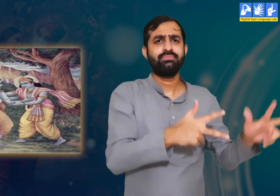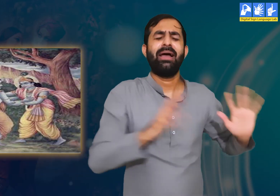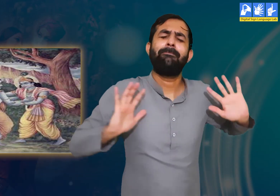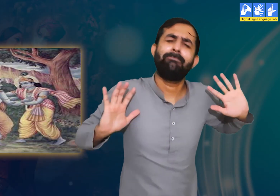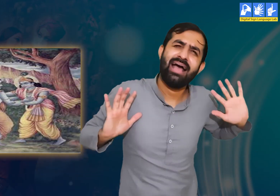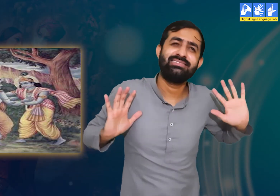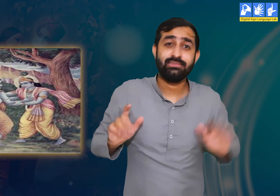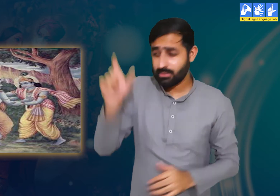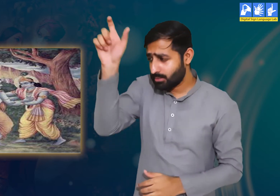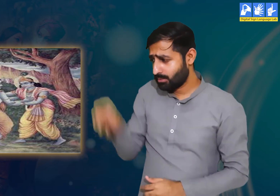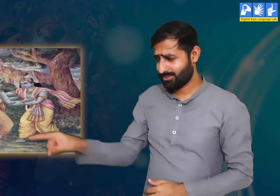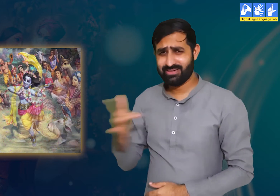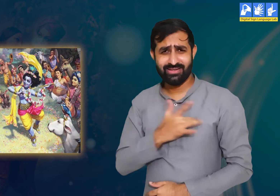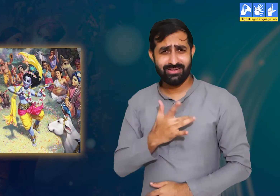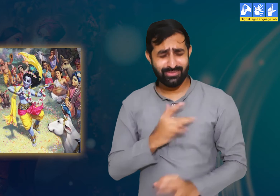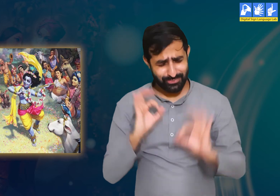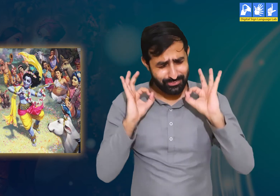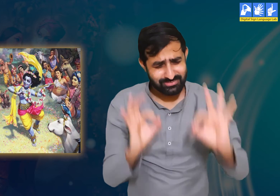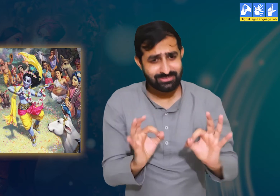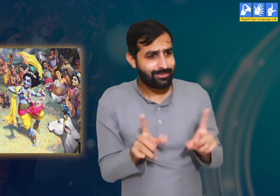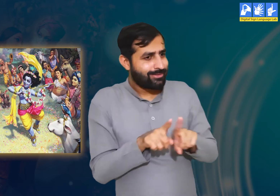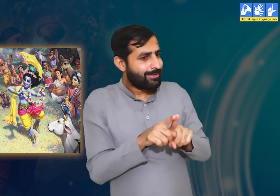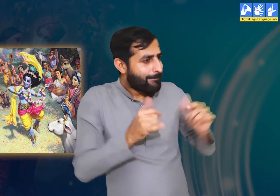आपने तो केवल श्री कृष्ण की आज्ञा का पालन किया हैं।